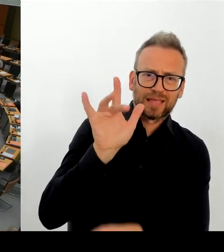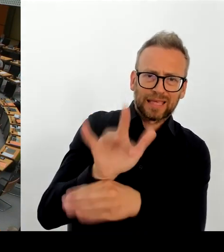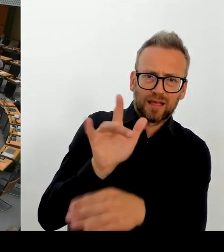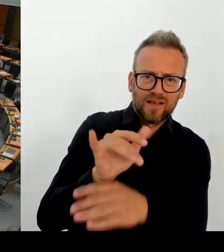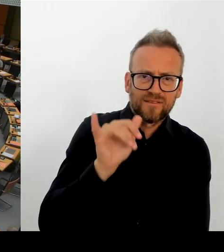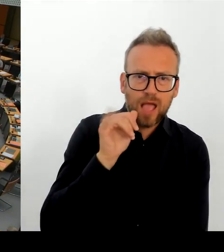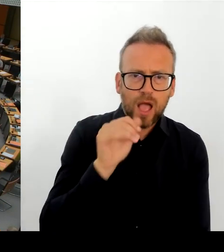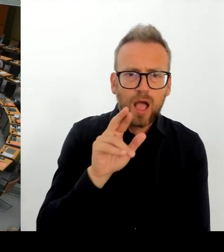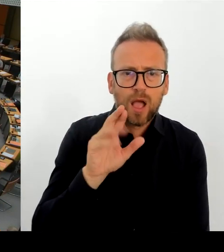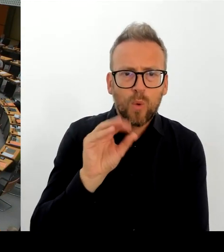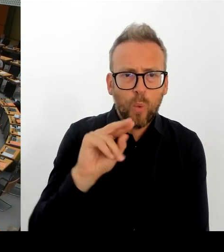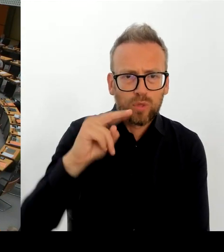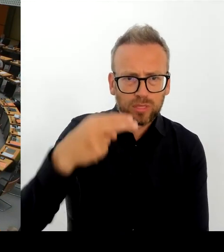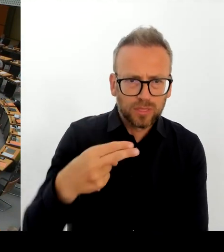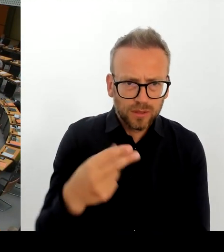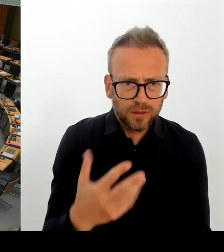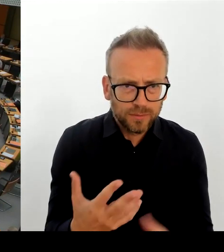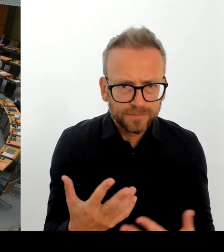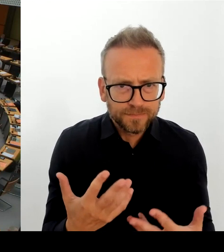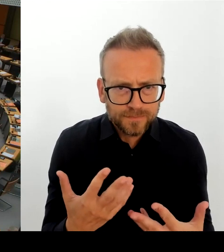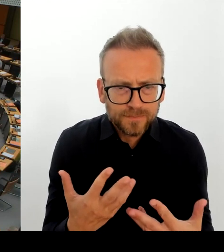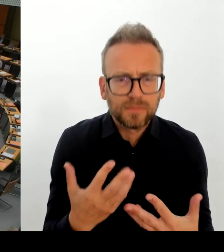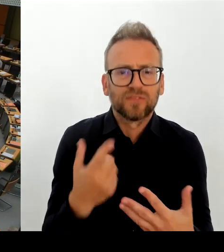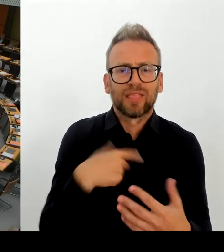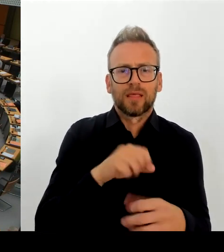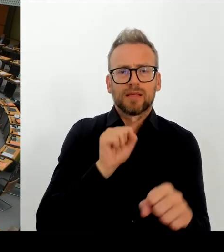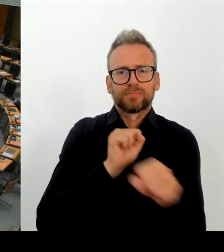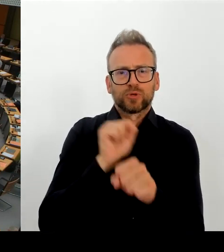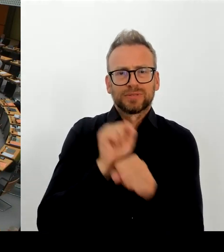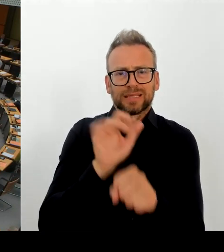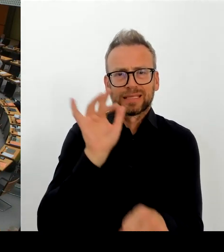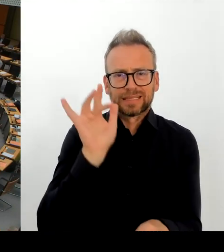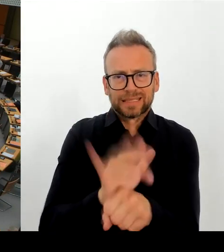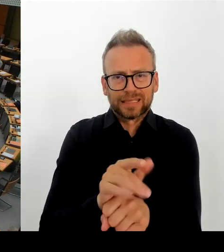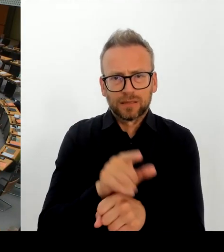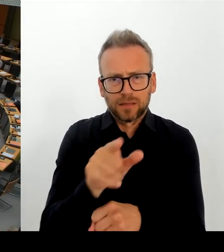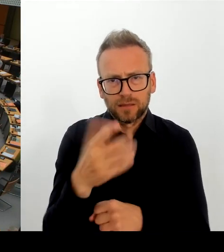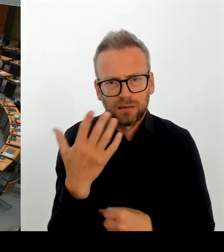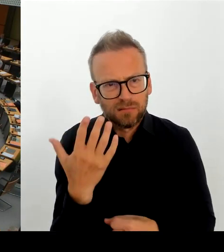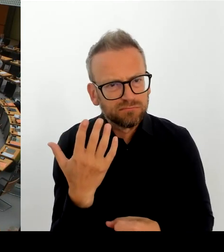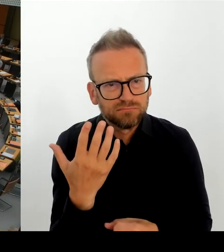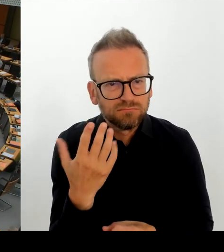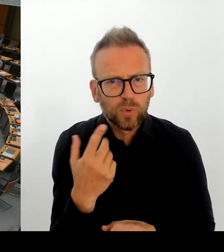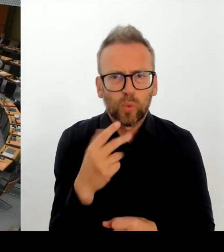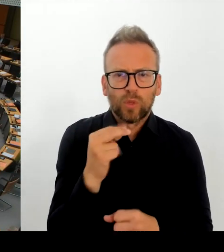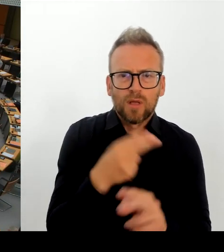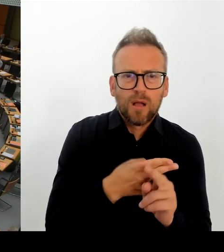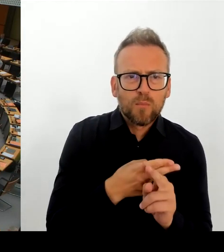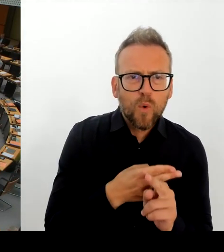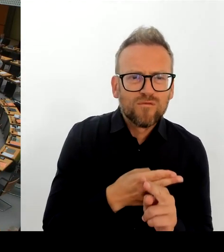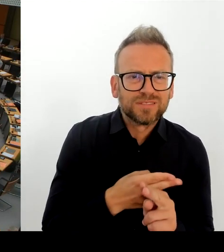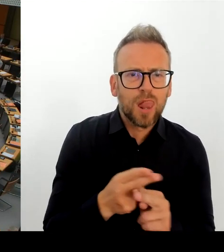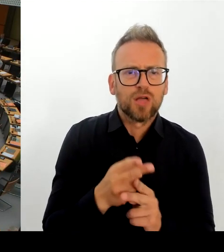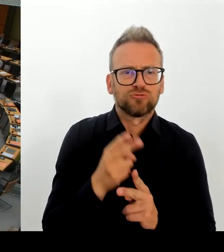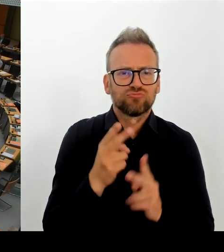(Rednerwechsel) Ich darf, bevor der Regierende Bürgermeister antwortet, noch mal darauf hinweisen, dass die Fragen kurz zu formulieren sind, ohne Eingangsmonolog bitte schön, Herr Regierender Bürgermeister.